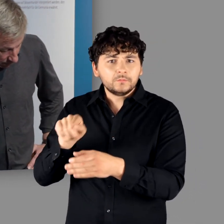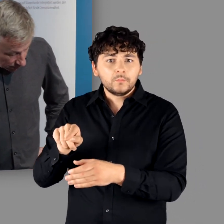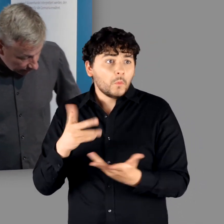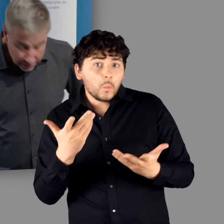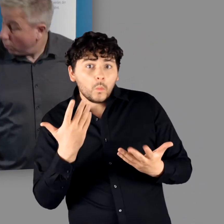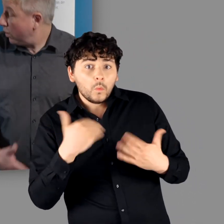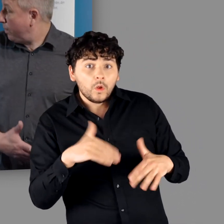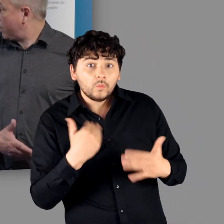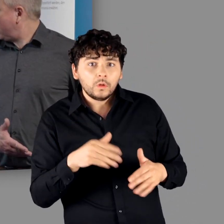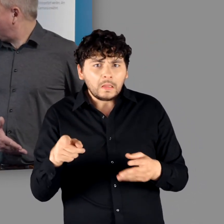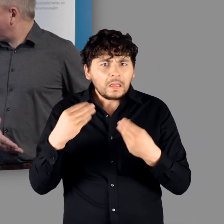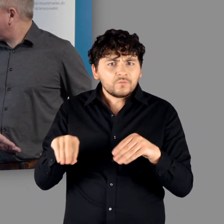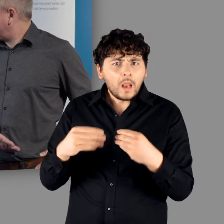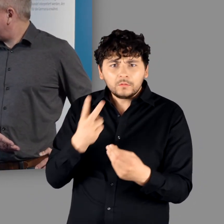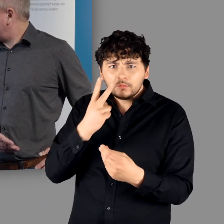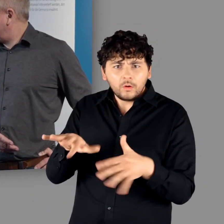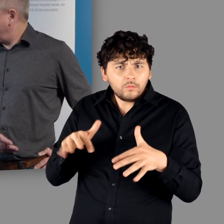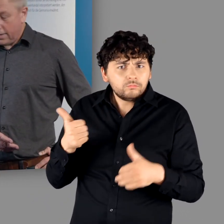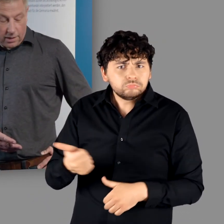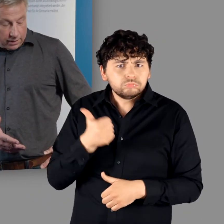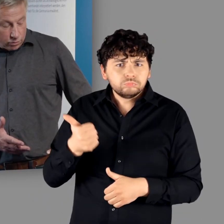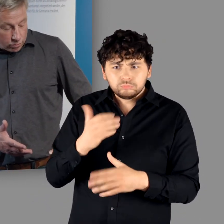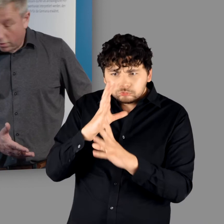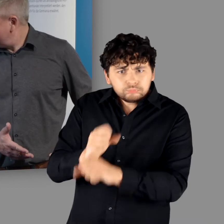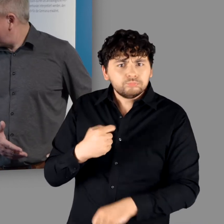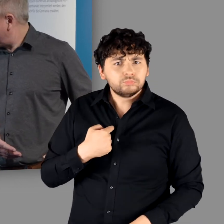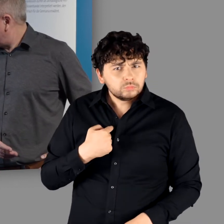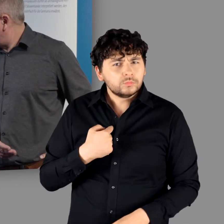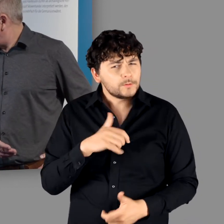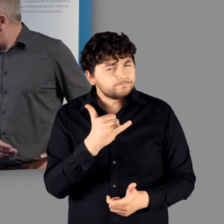der in der Qualität unglaublich sensationell ist." "Der ist unglaublich. Ein tolles Werk."